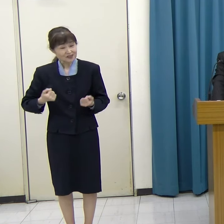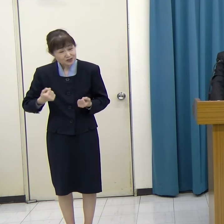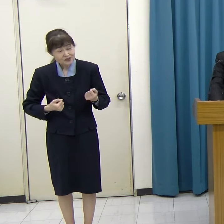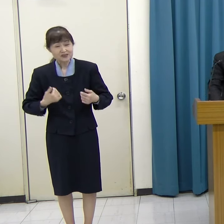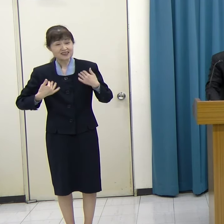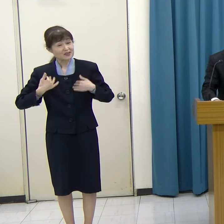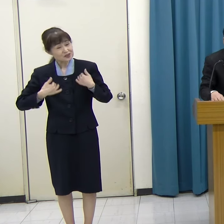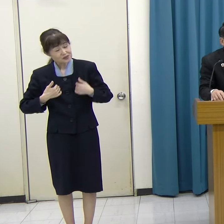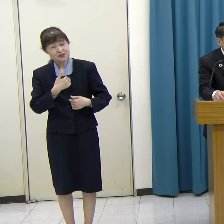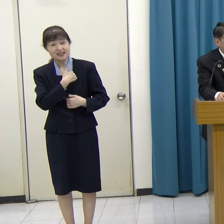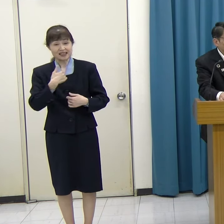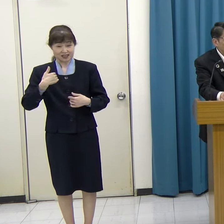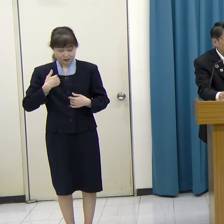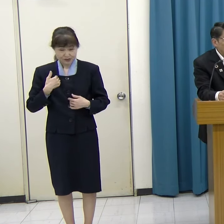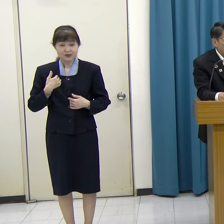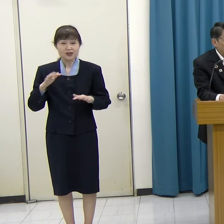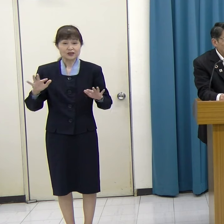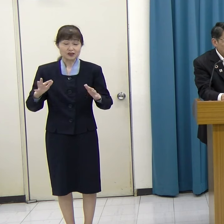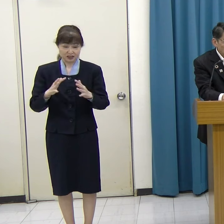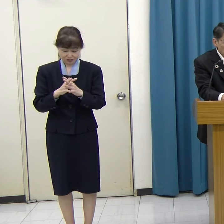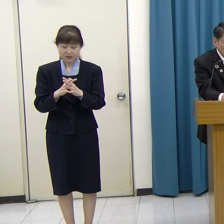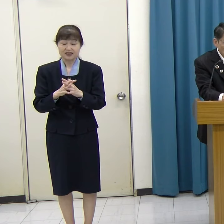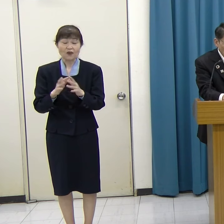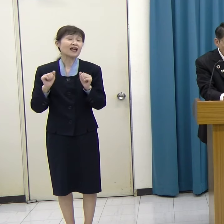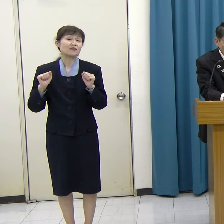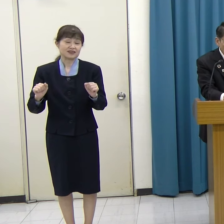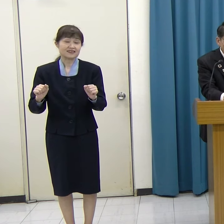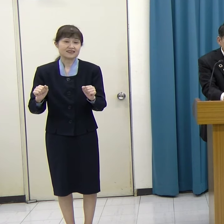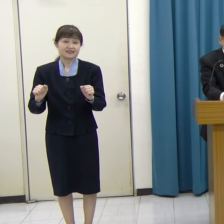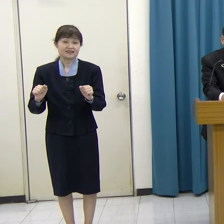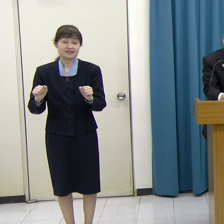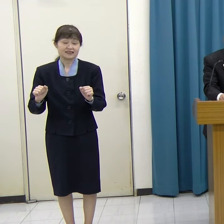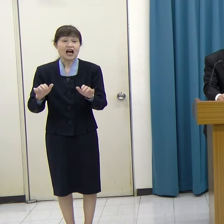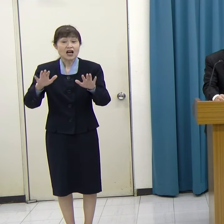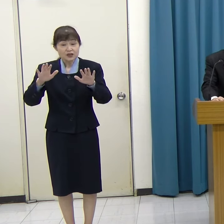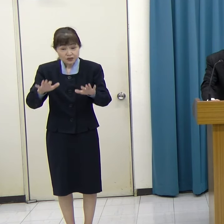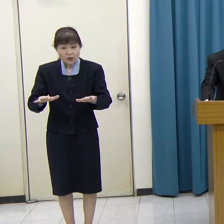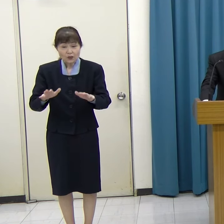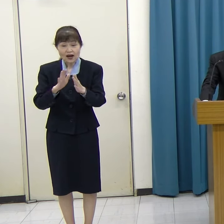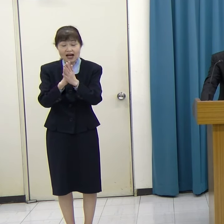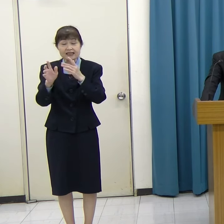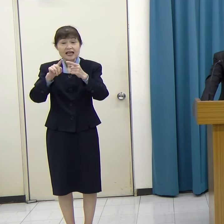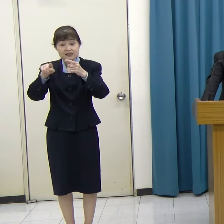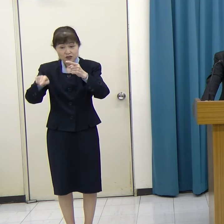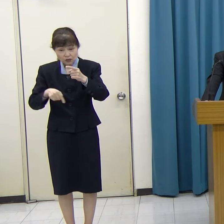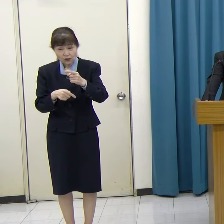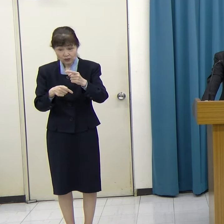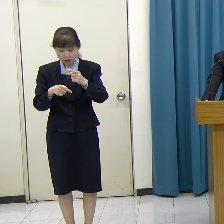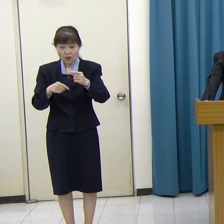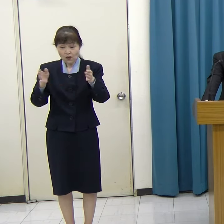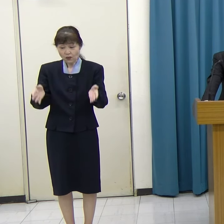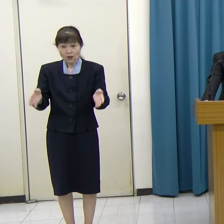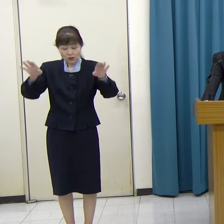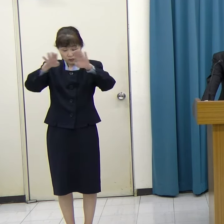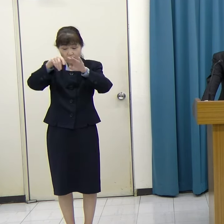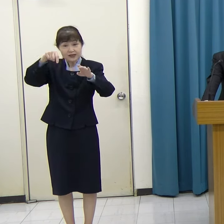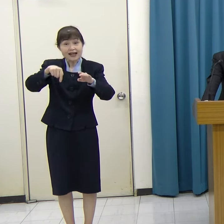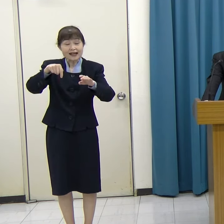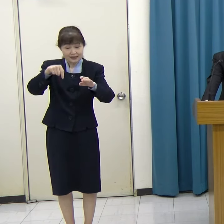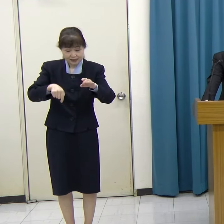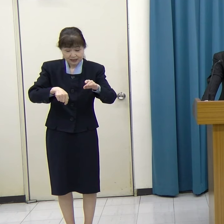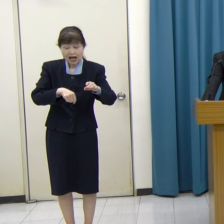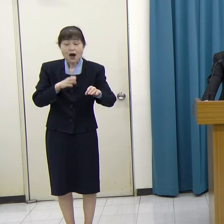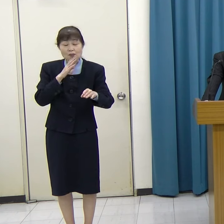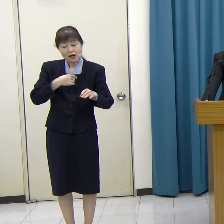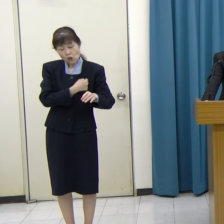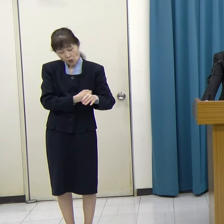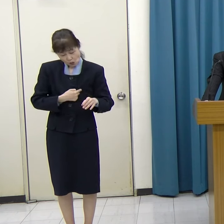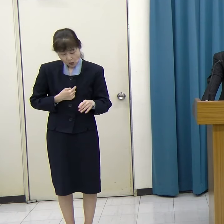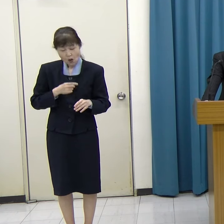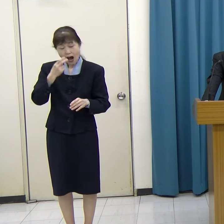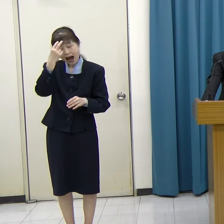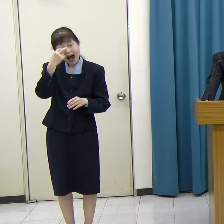この取り組みの一環として、本日、県庁行政棟内に「まごころアート FUKUOKA Gallery」をオープンします。